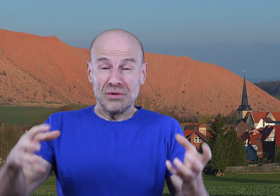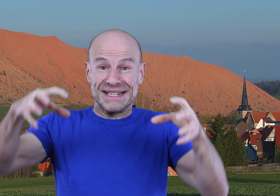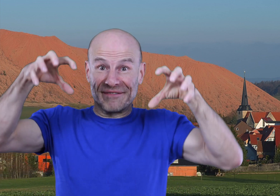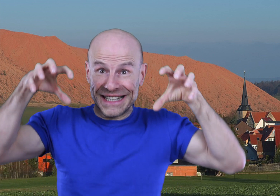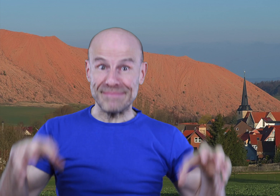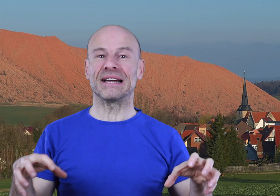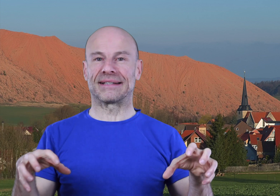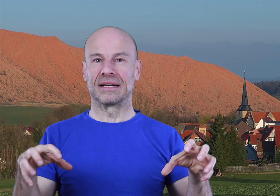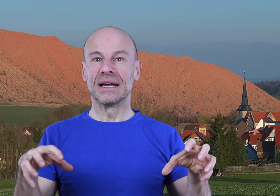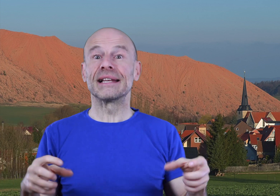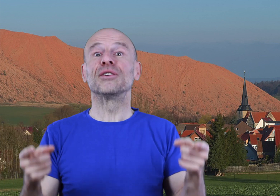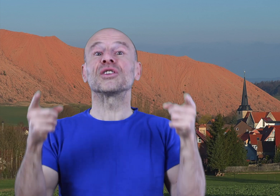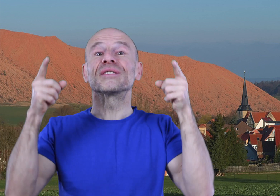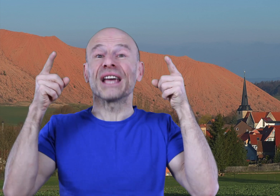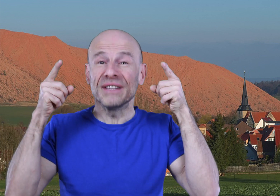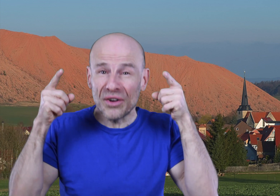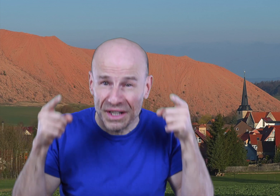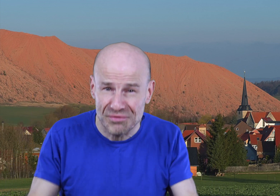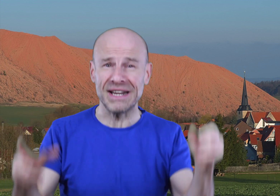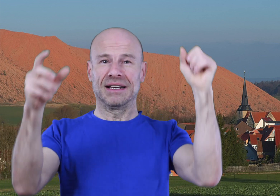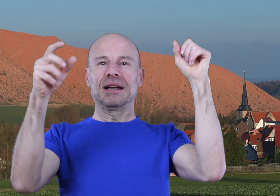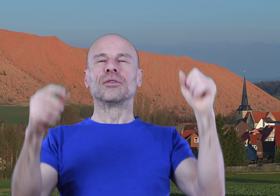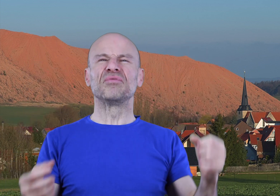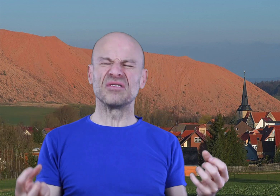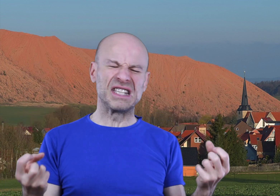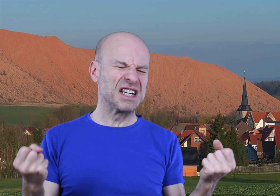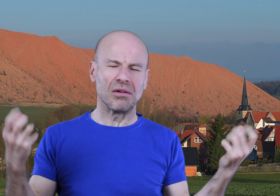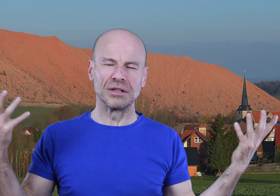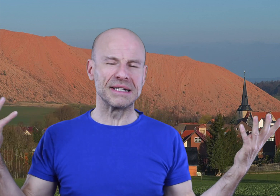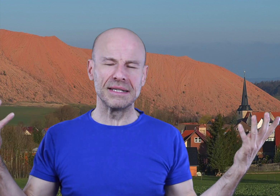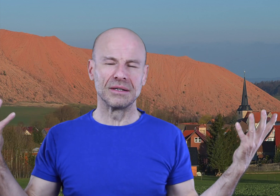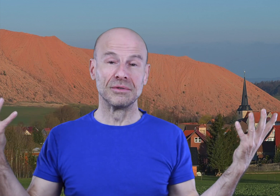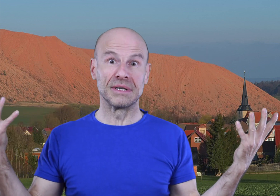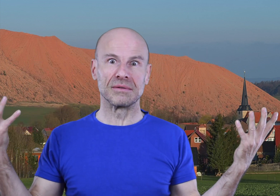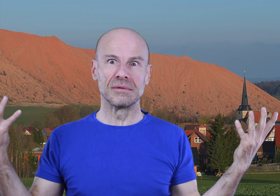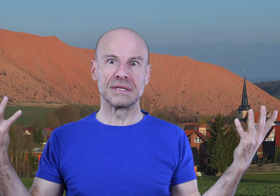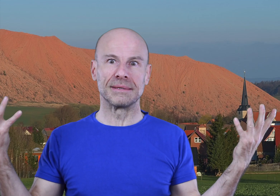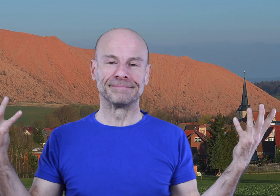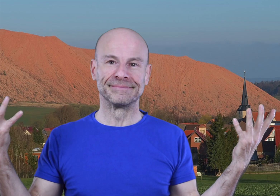l’ego à sa vraie place, celle de votre serviteur dévoué et non plus ce tyran domestique que nous connaissons tous.